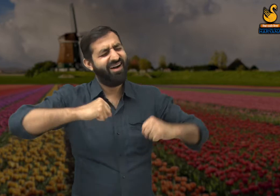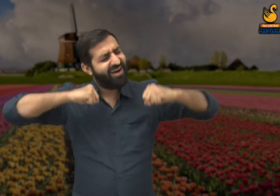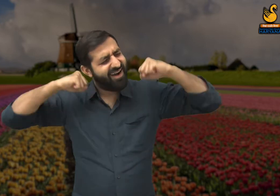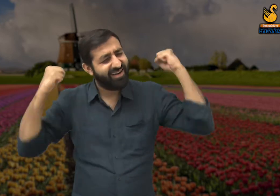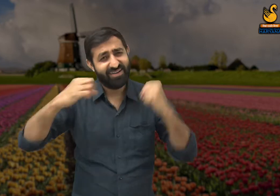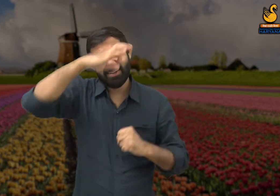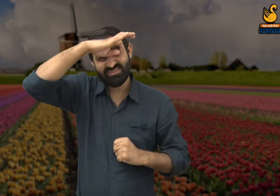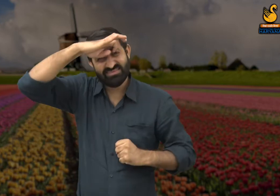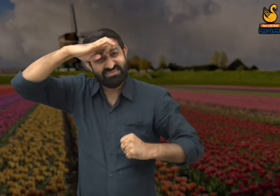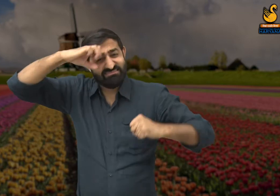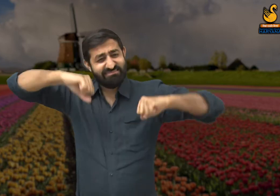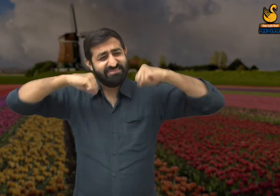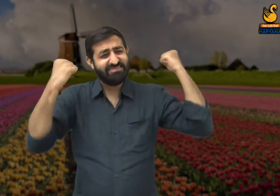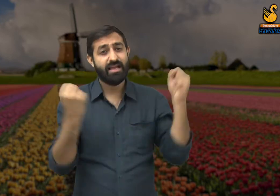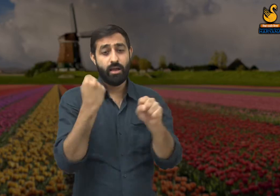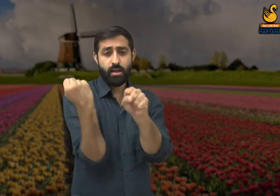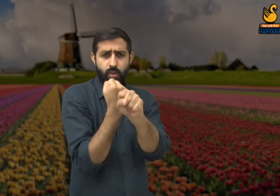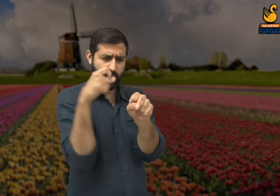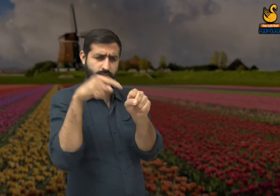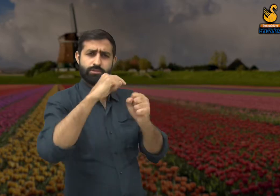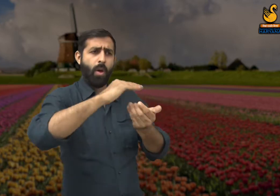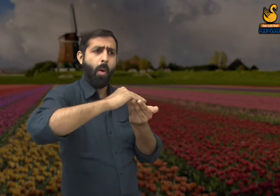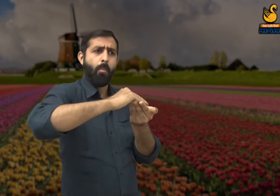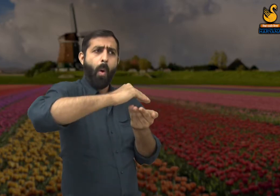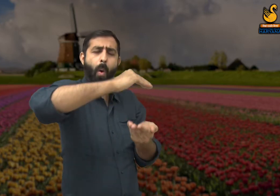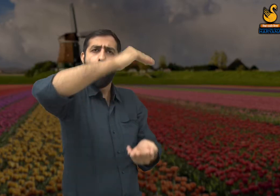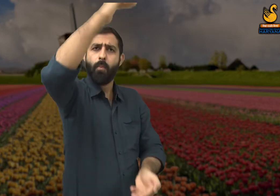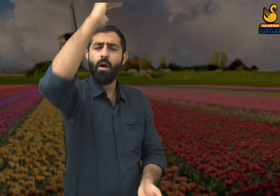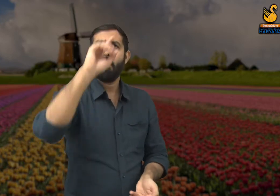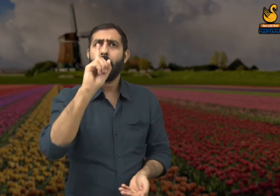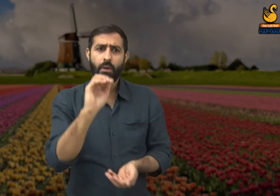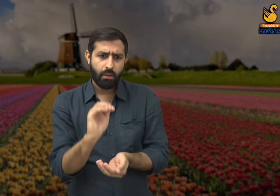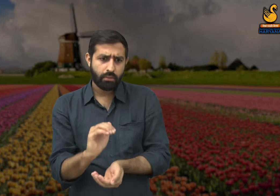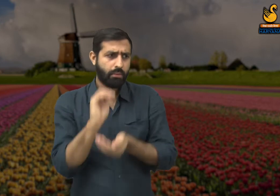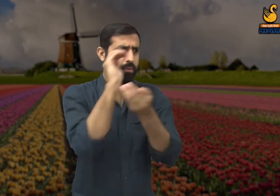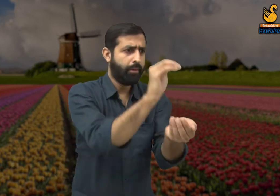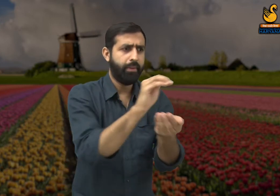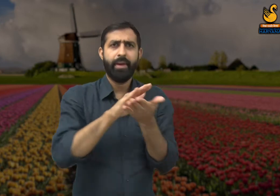जो कठिन परिश्रम करते हैं. पर उन्हें इसके बावजूद भी सम्मानित नहीं किया जाता,